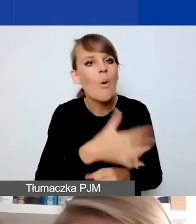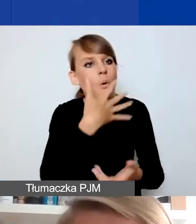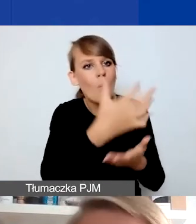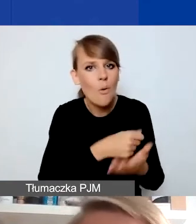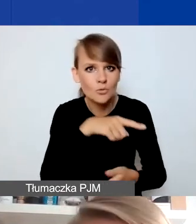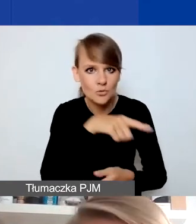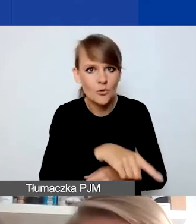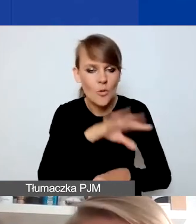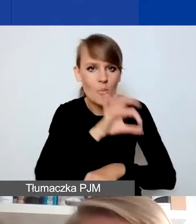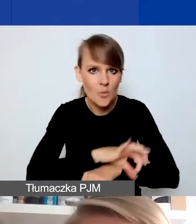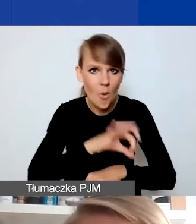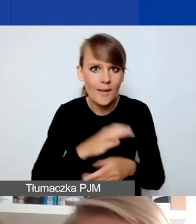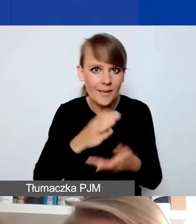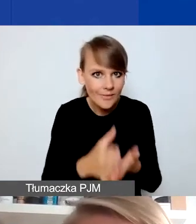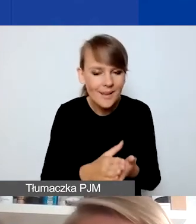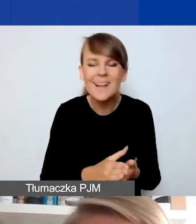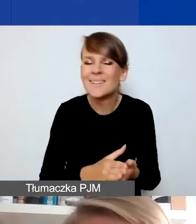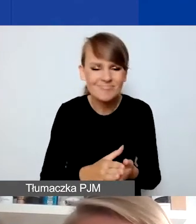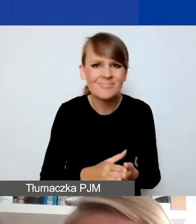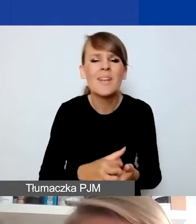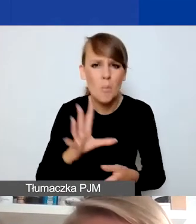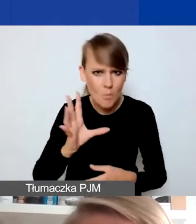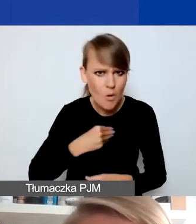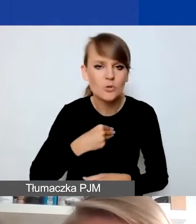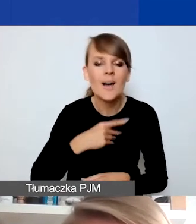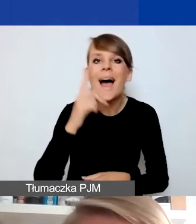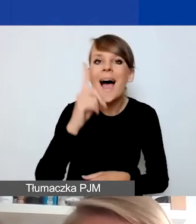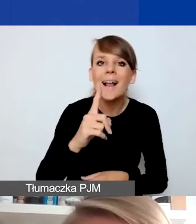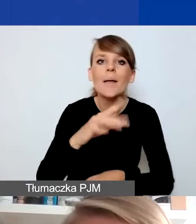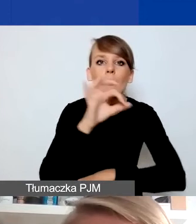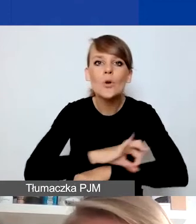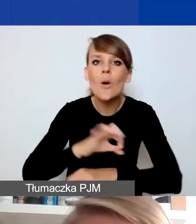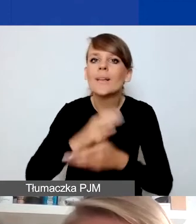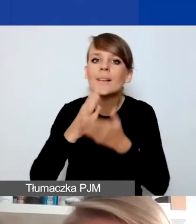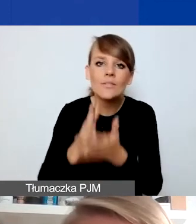Mogą, ale nie możemy jako projekty interwencyjne traktować takich projektów,